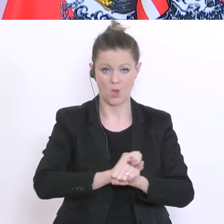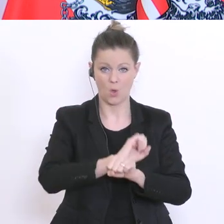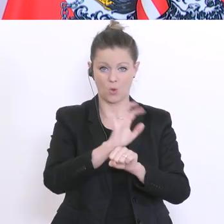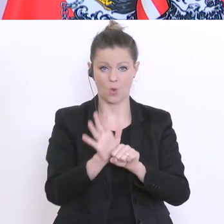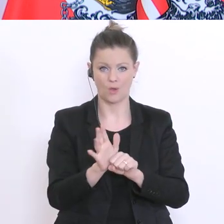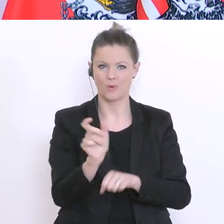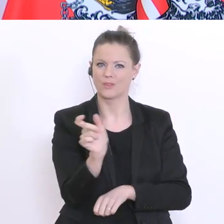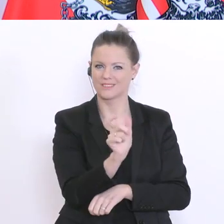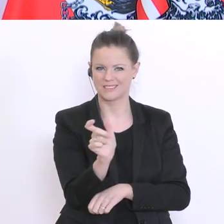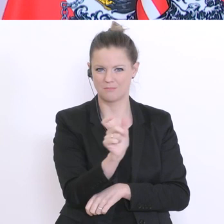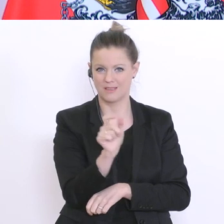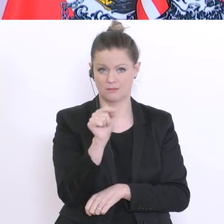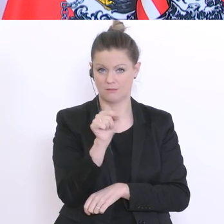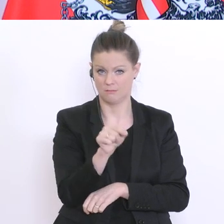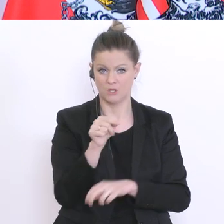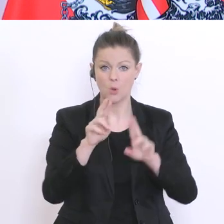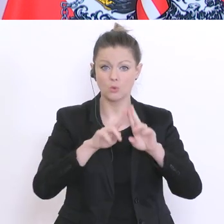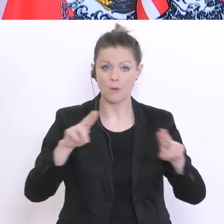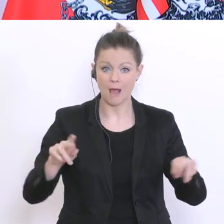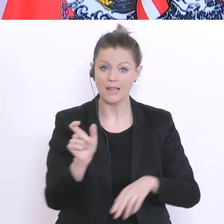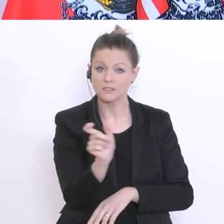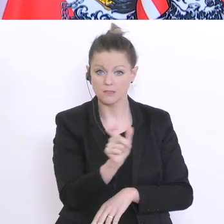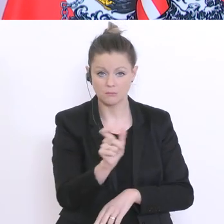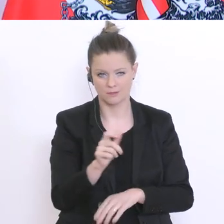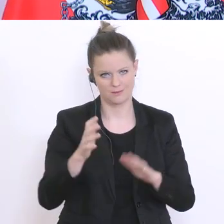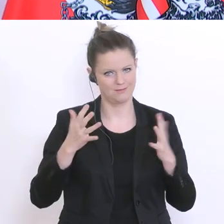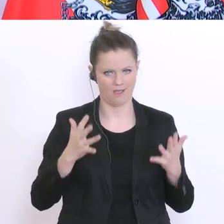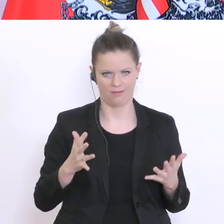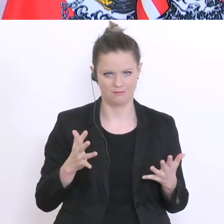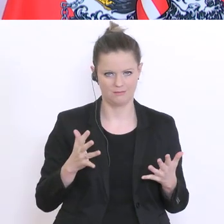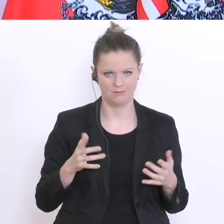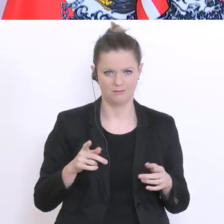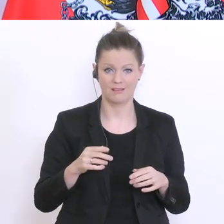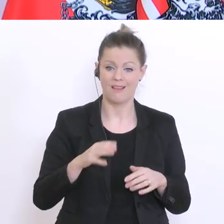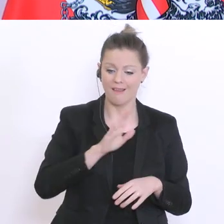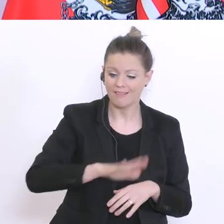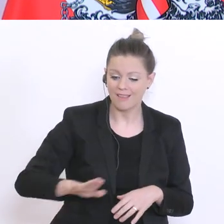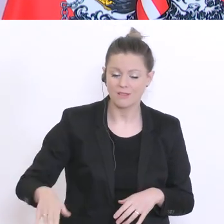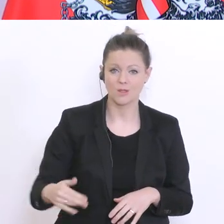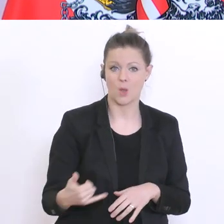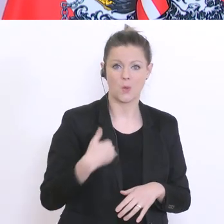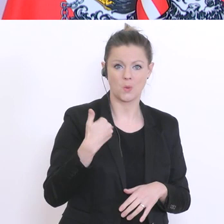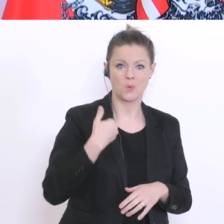ist kein normales Semester. Auch Kinder und Jugendliche müssen die Besonderheit der Situation